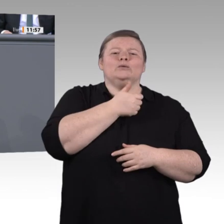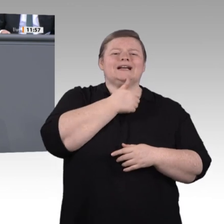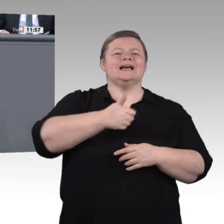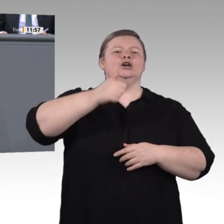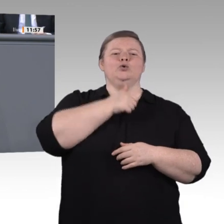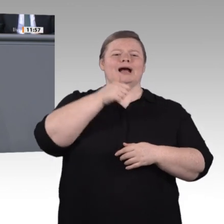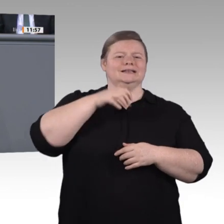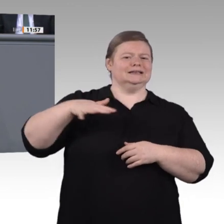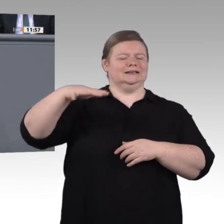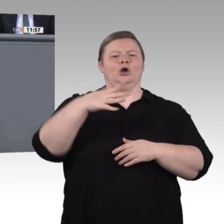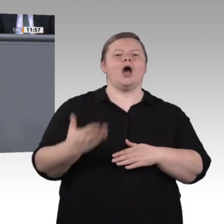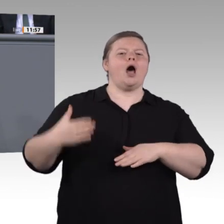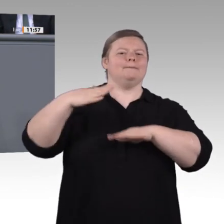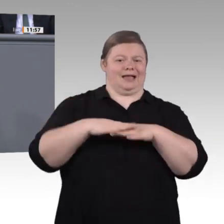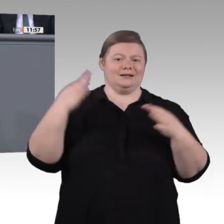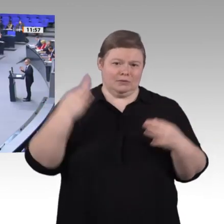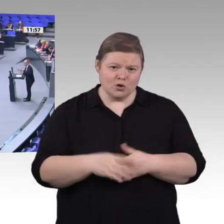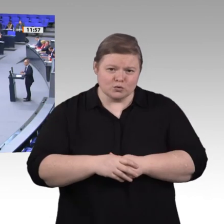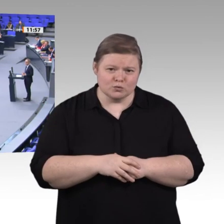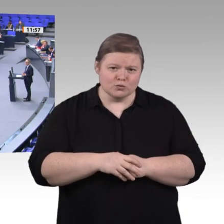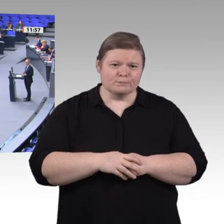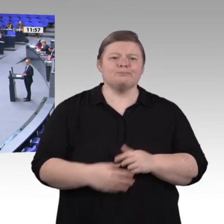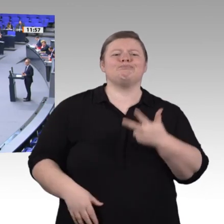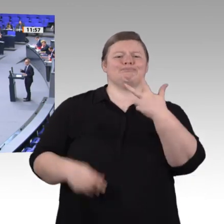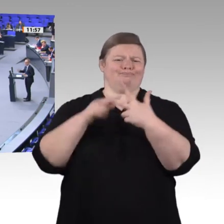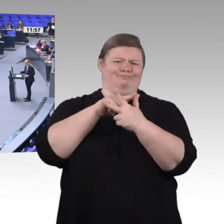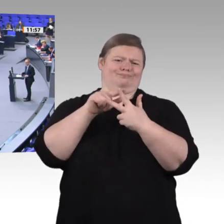Bremsen wir sie nicht länger aus. Unterstützen wir sie mit einem Digitalpakt 2.0, mit einer